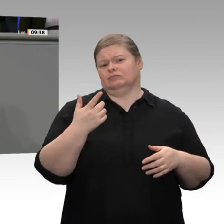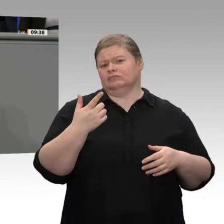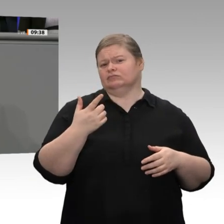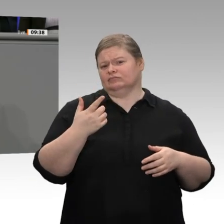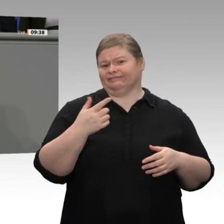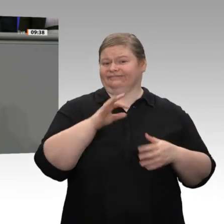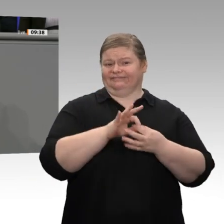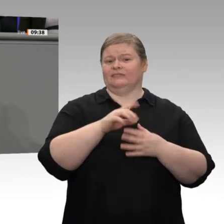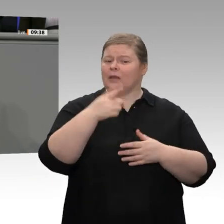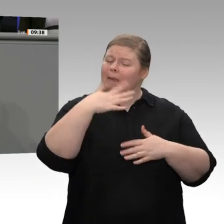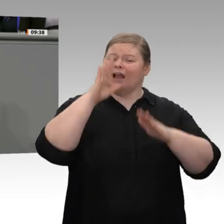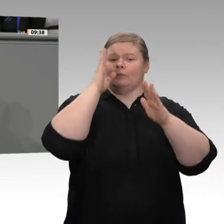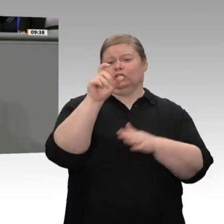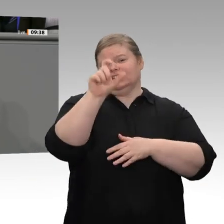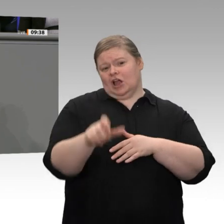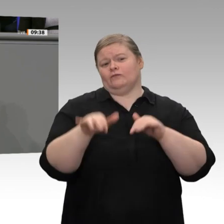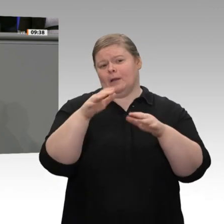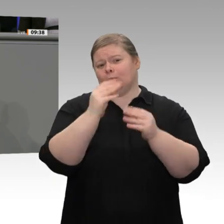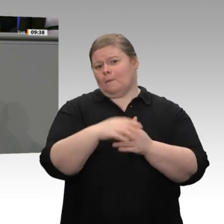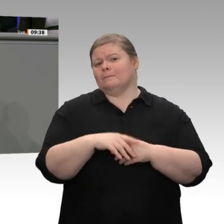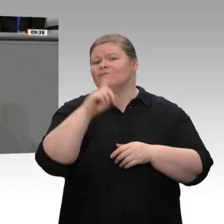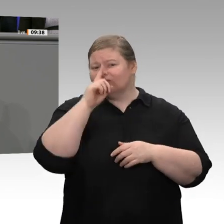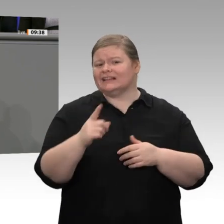die 4 000 Euro Rente kriegen - nicht im Monat, sondern am Tag, wie der Herr Zetsche.